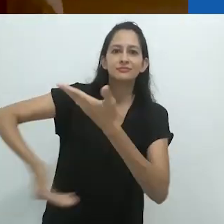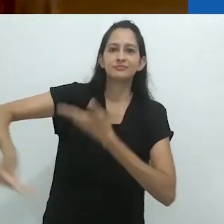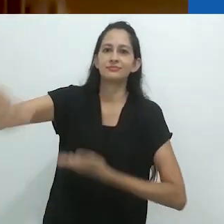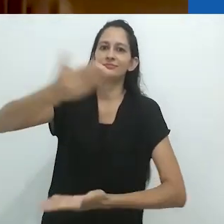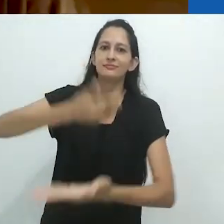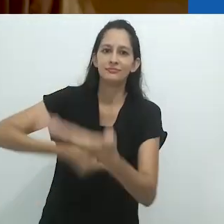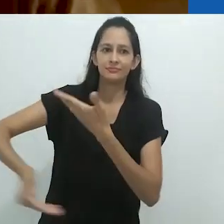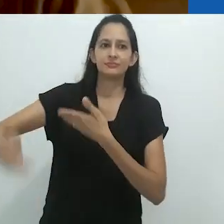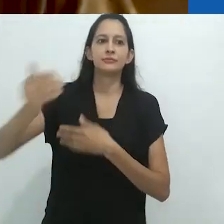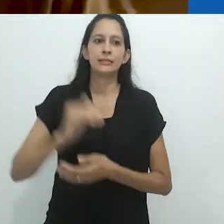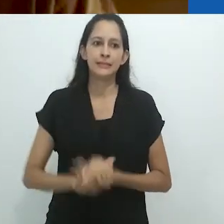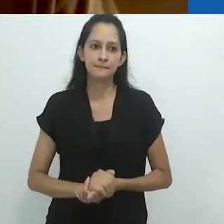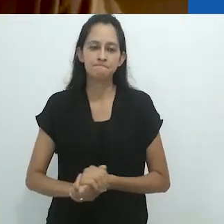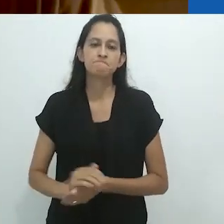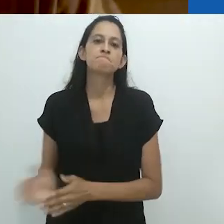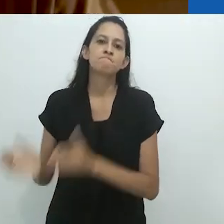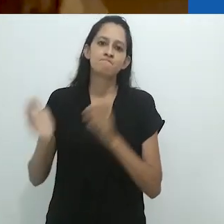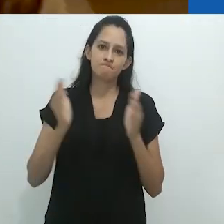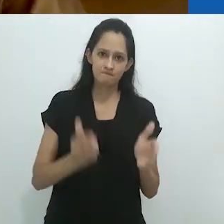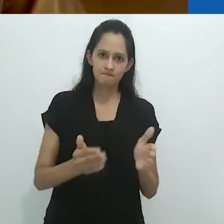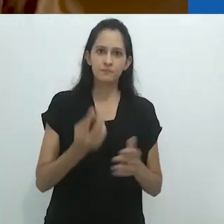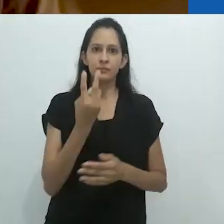PARTE 2